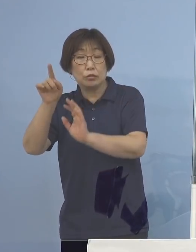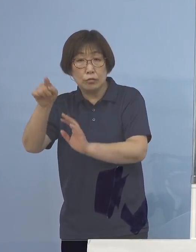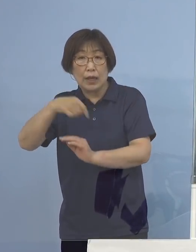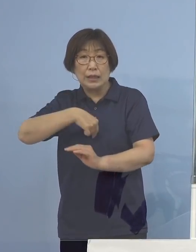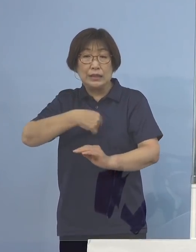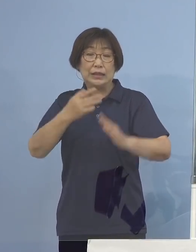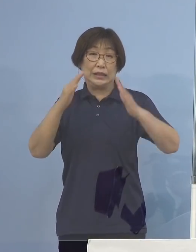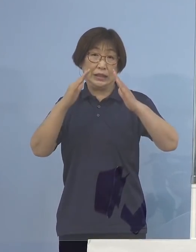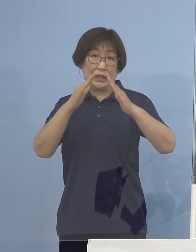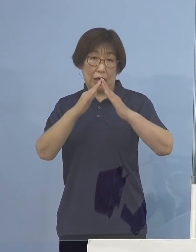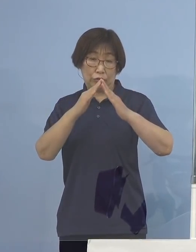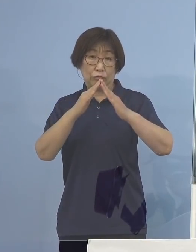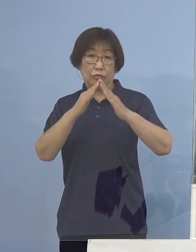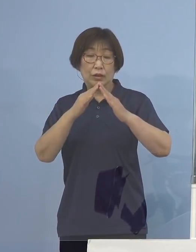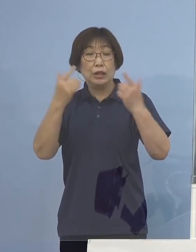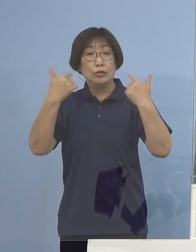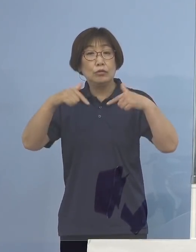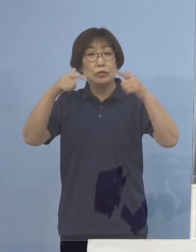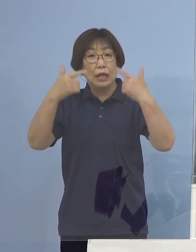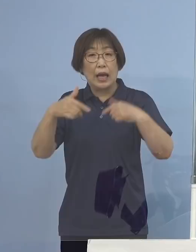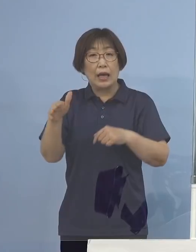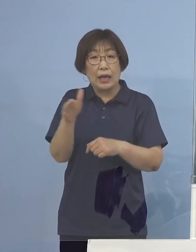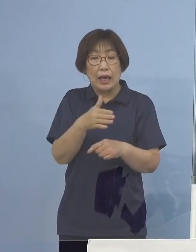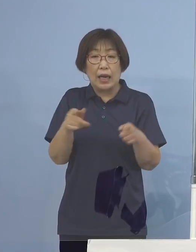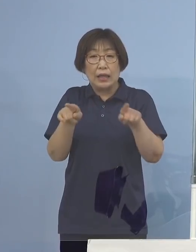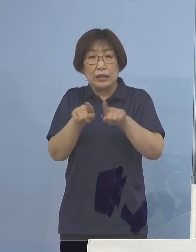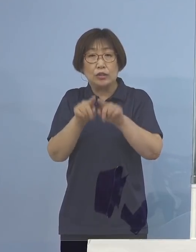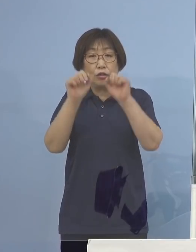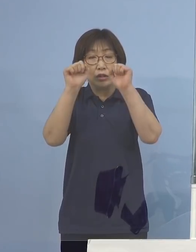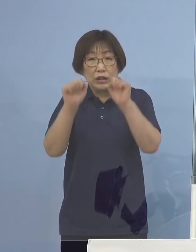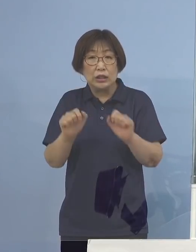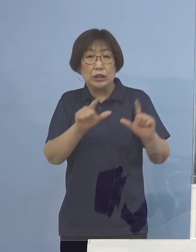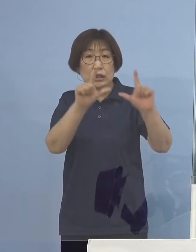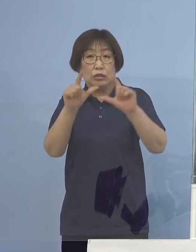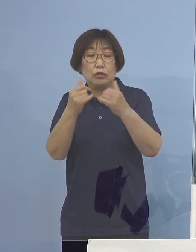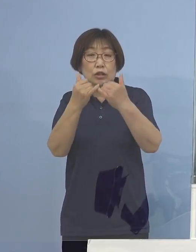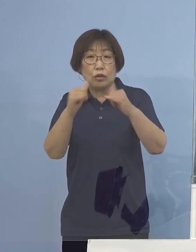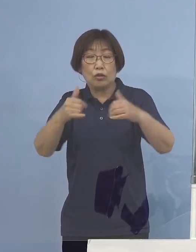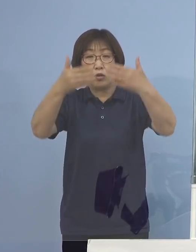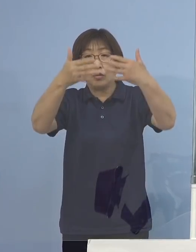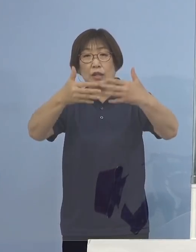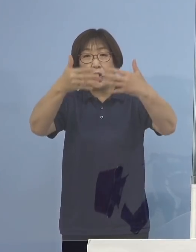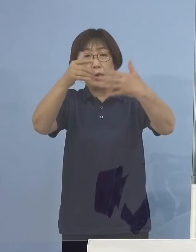そして普段から一緒にいる人と テレビなどでの観戦を